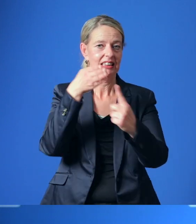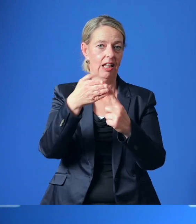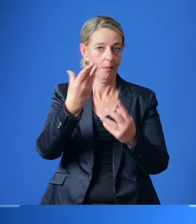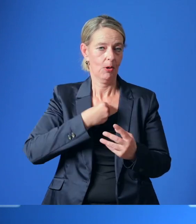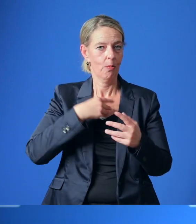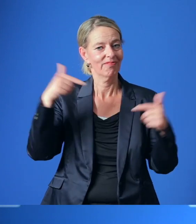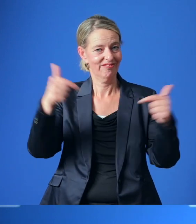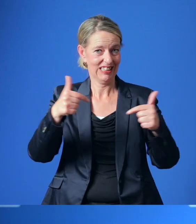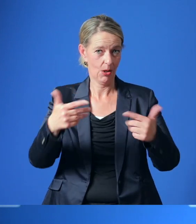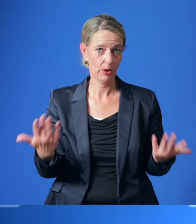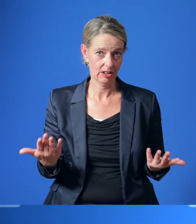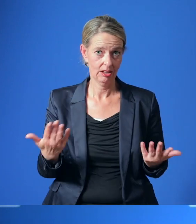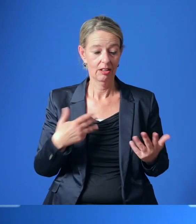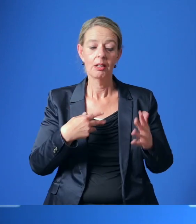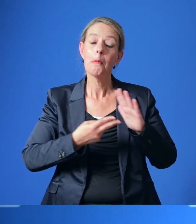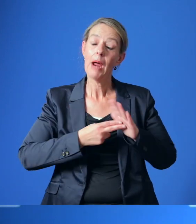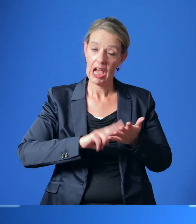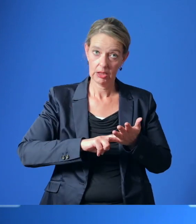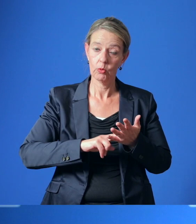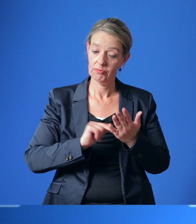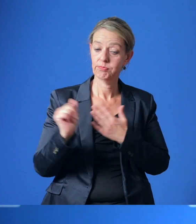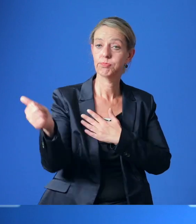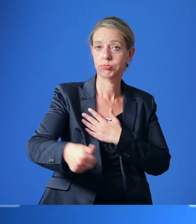Damit sind wir in den Planungen bereits weiter als die Contilia selbst.